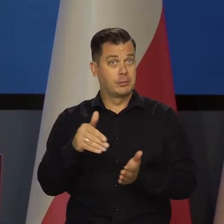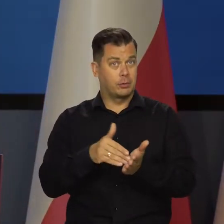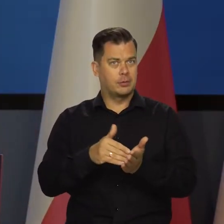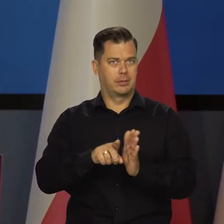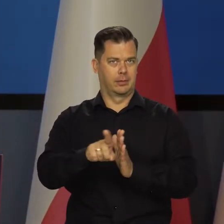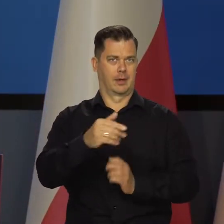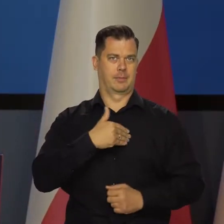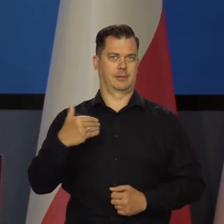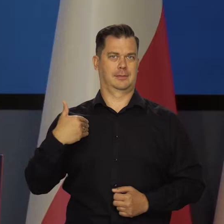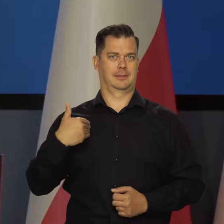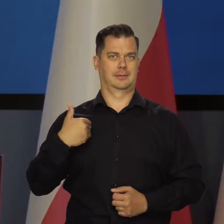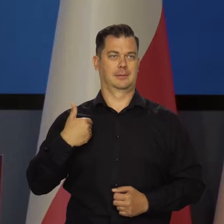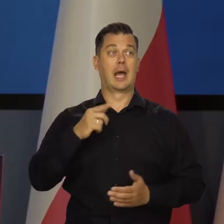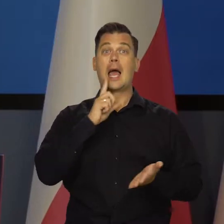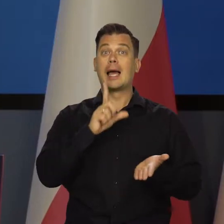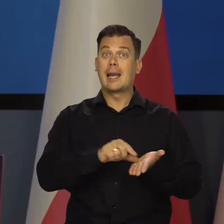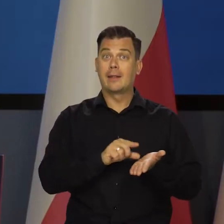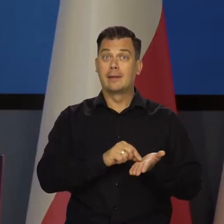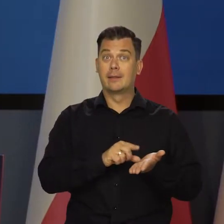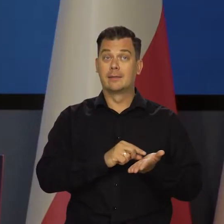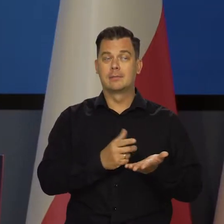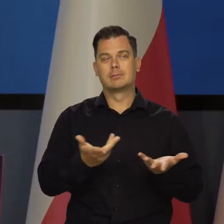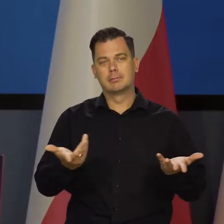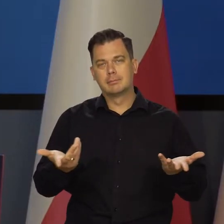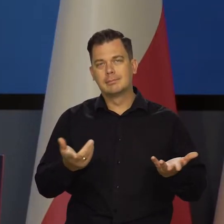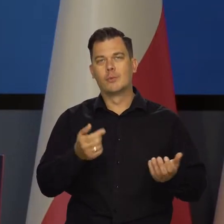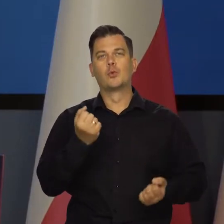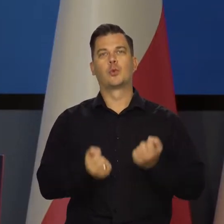To nam jest potrzebne w tej chwili, dlatego te kredyty przecież nie na zawsze.